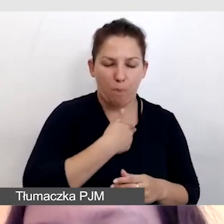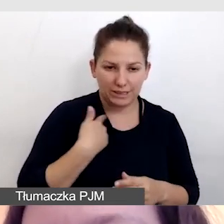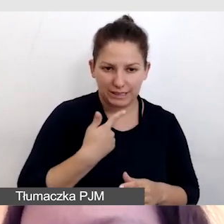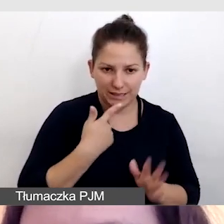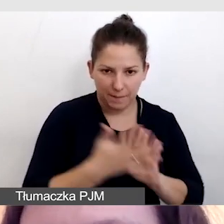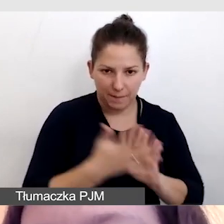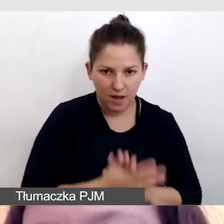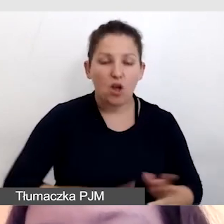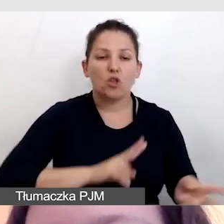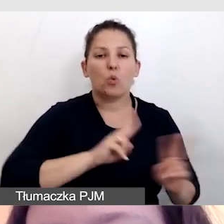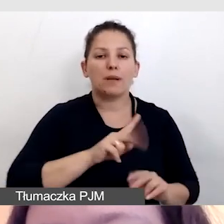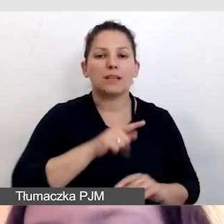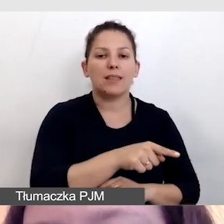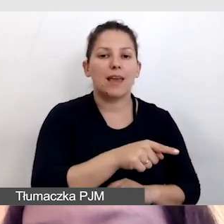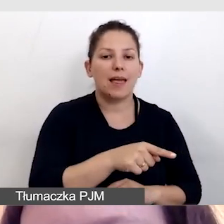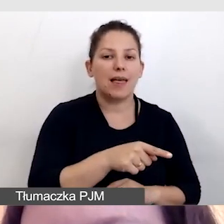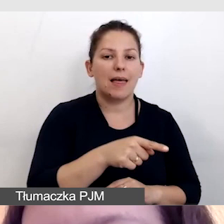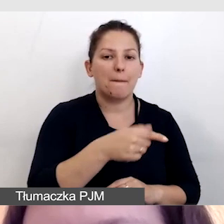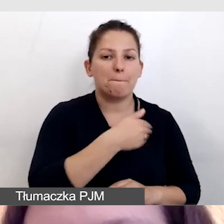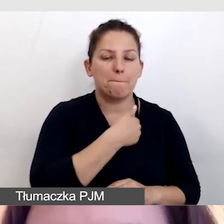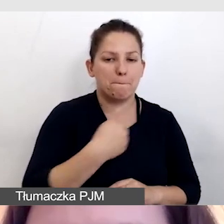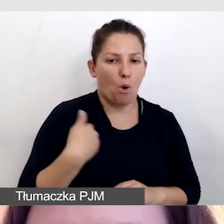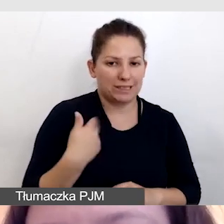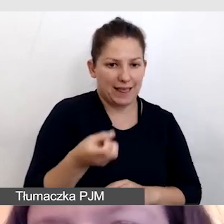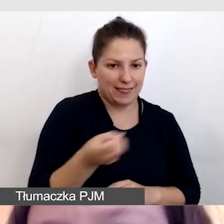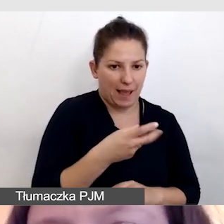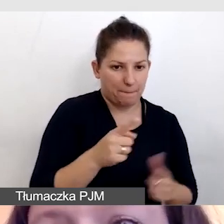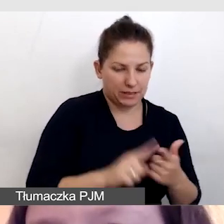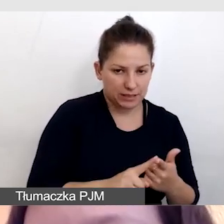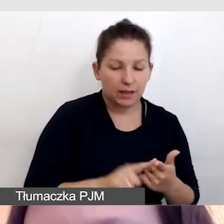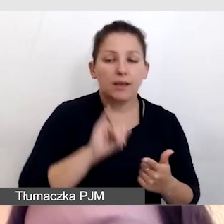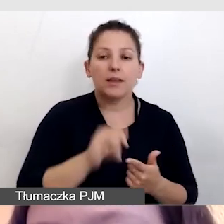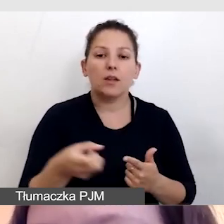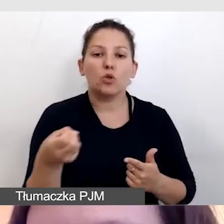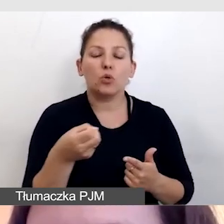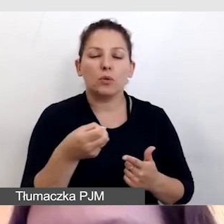tłumaczenie na polskie napisy i angielskie napisy.